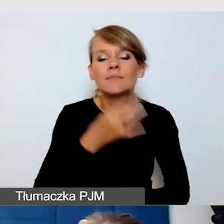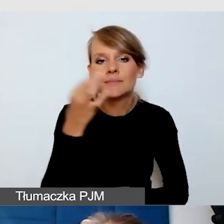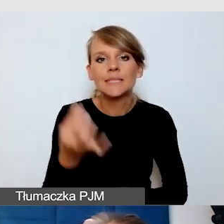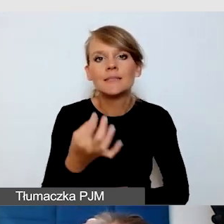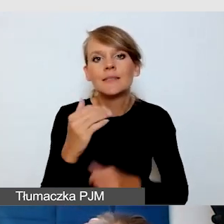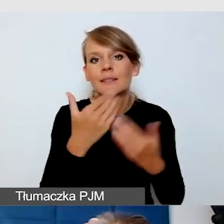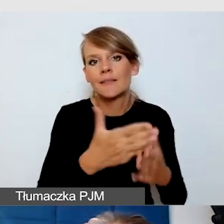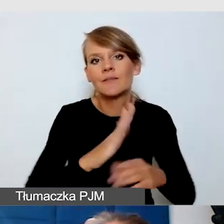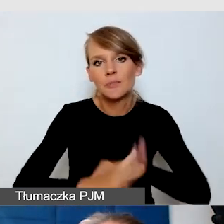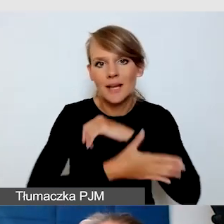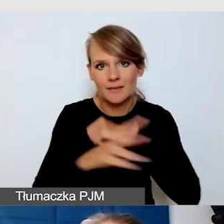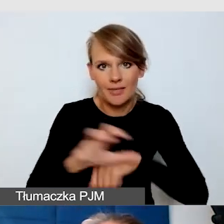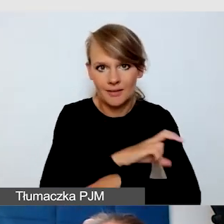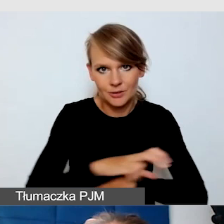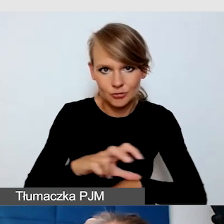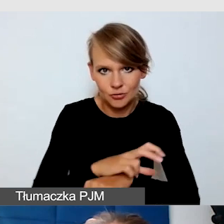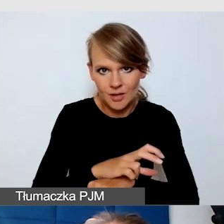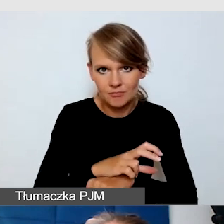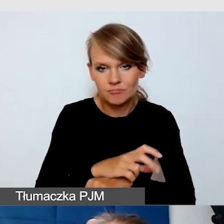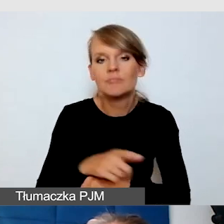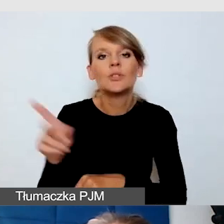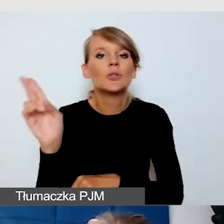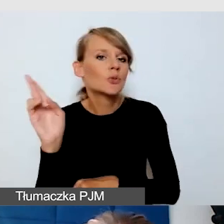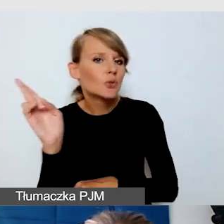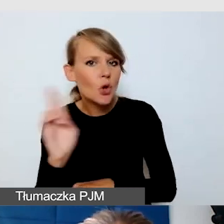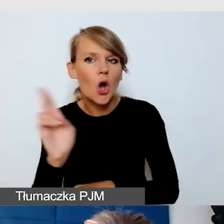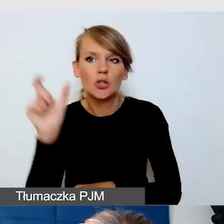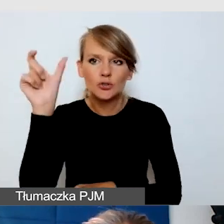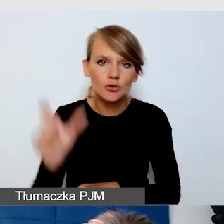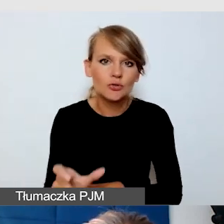czyli zapewnienie kogoś, kto przeprowadzi komfortowo osoby,